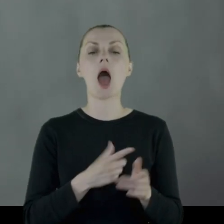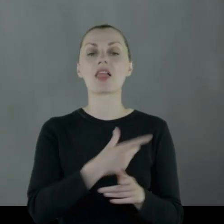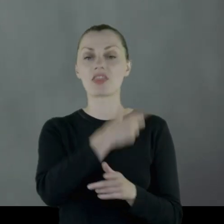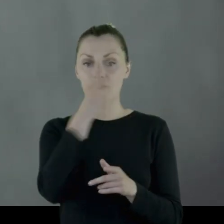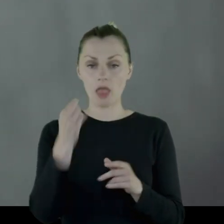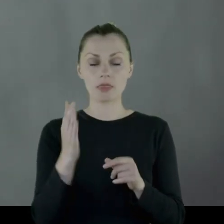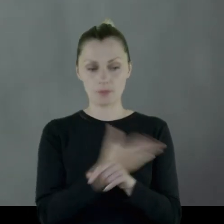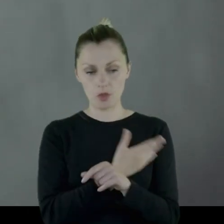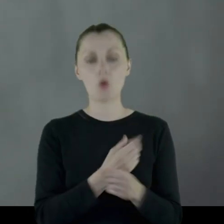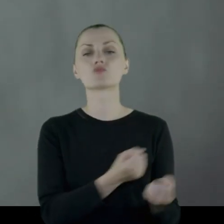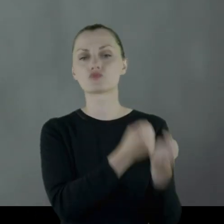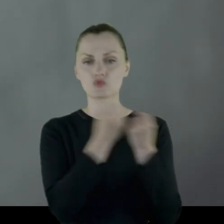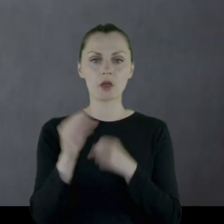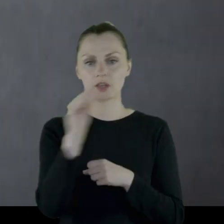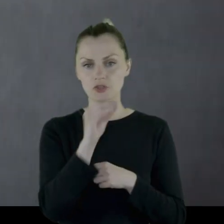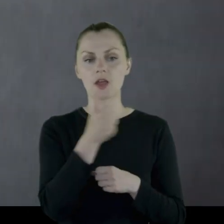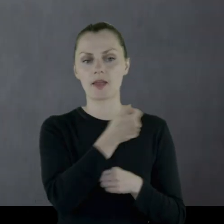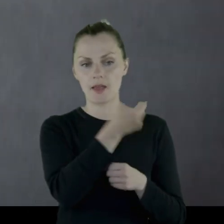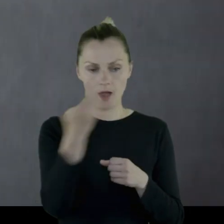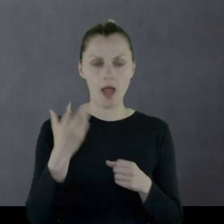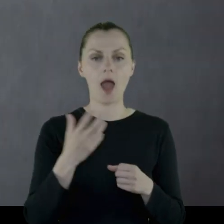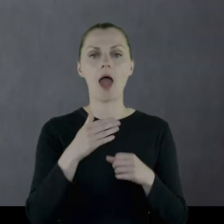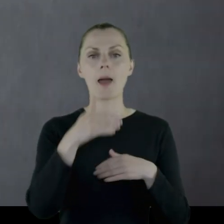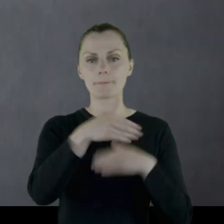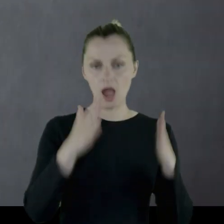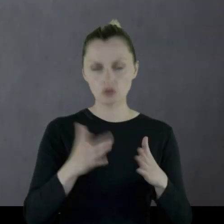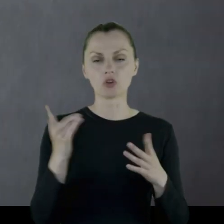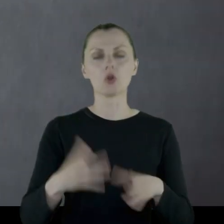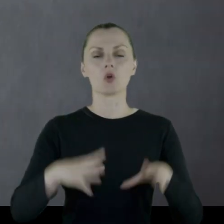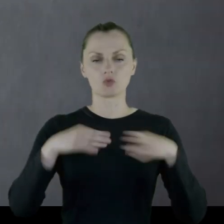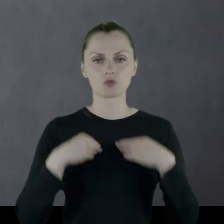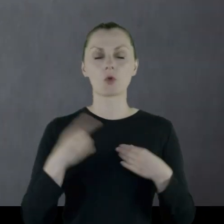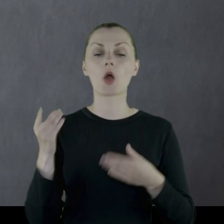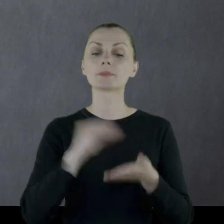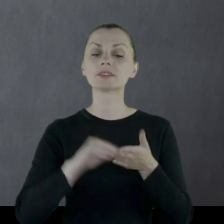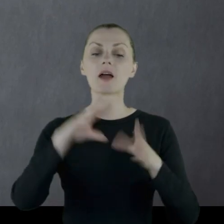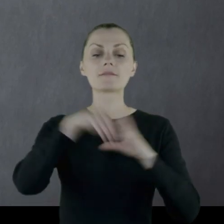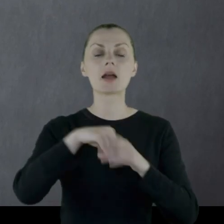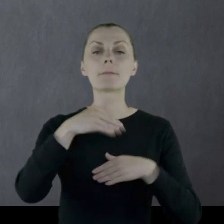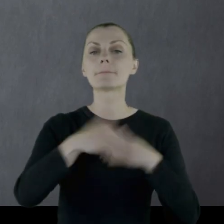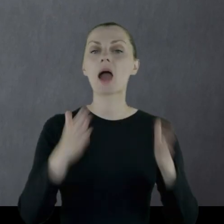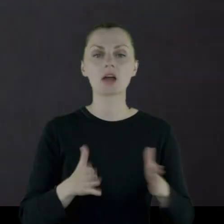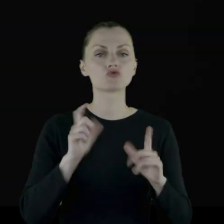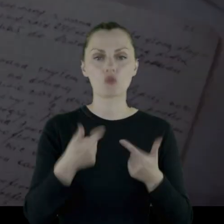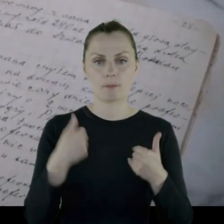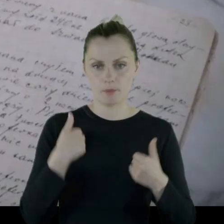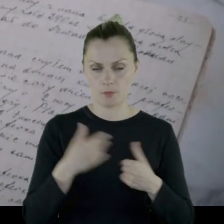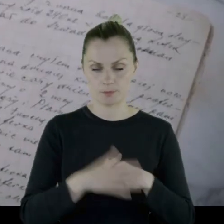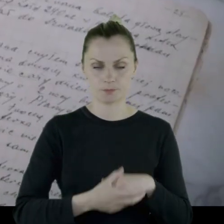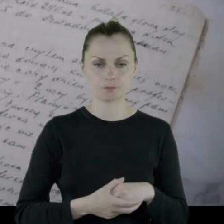Za dwa dni przyszła jeszcze jedna porcja paczek i dostał i opisał zawartość tej paczki: